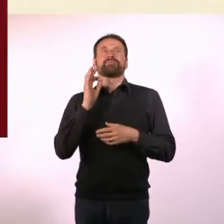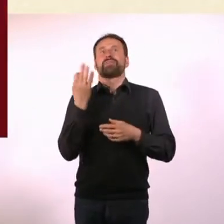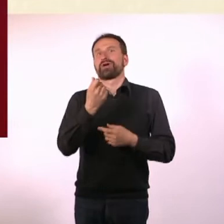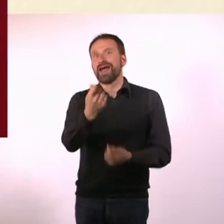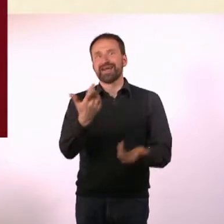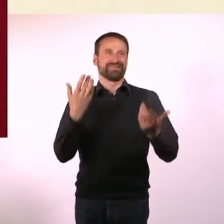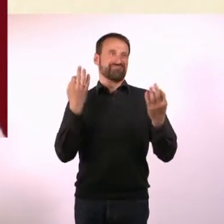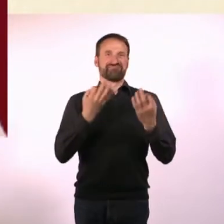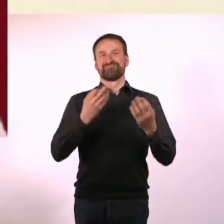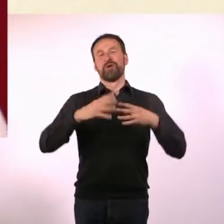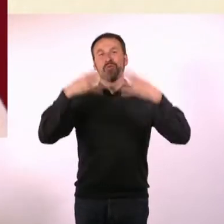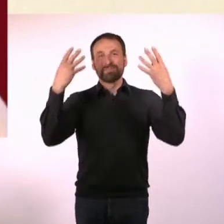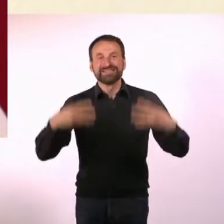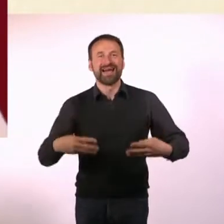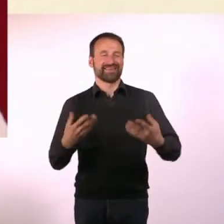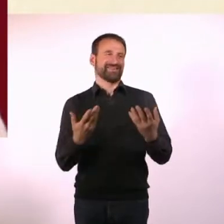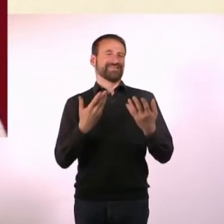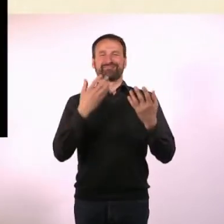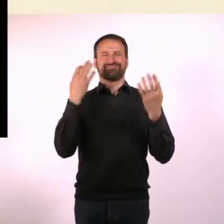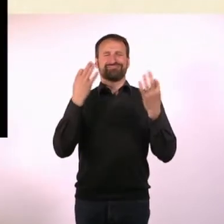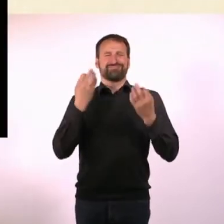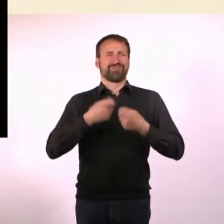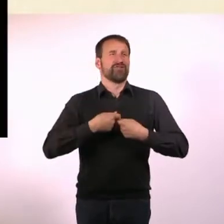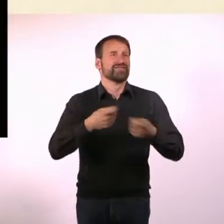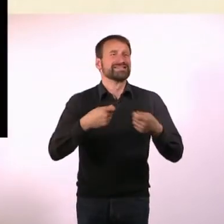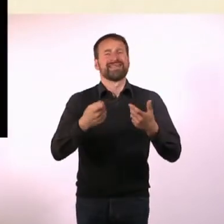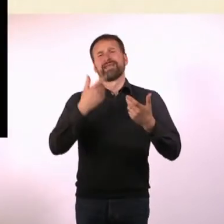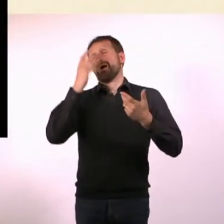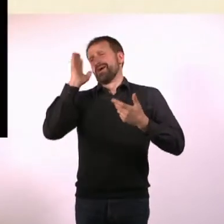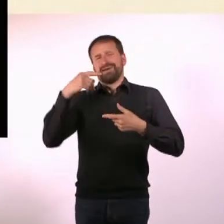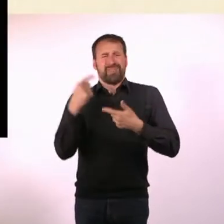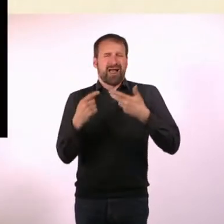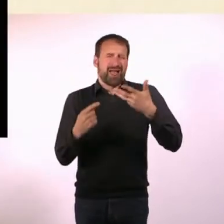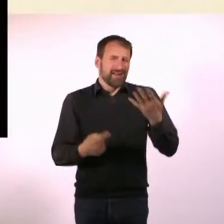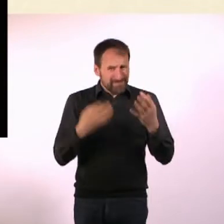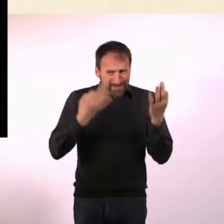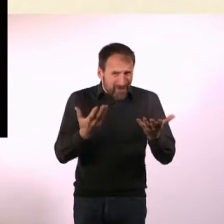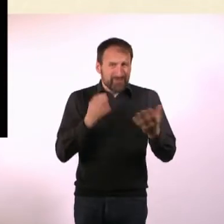Eigentlich alles, was man so braucht, um ein Magazin herauszubringen. In einem sehr, sehr kleinen Rahmen.